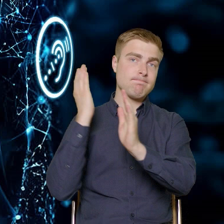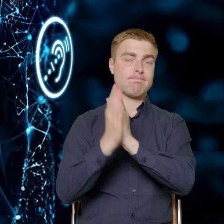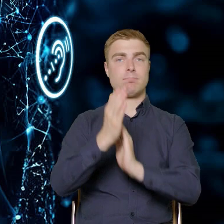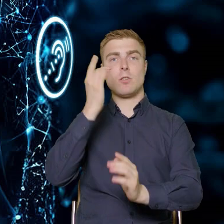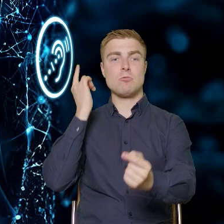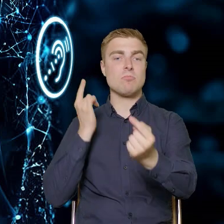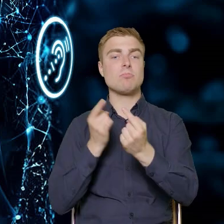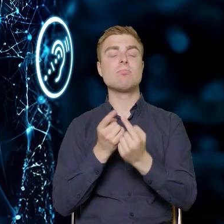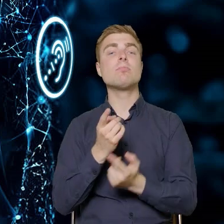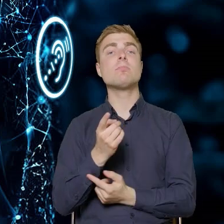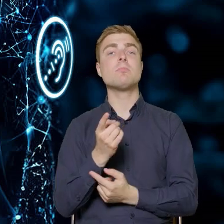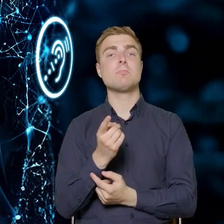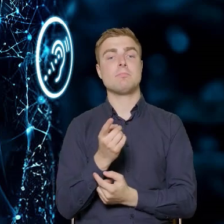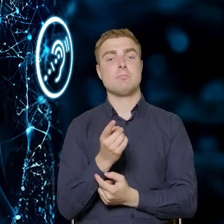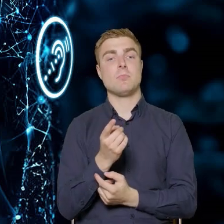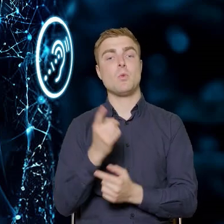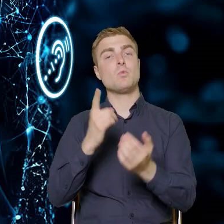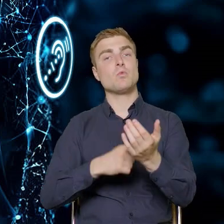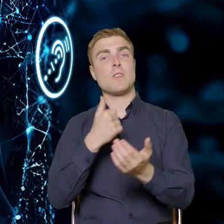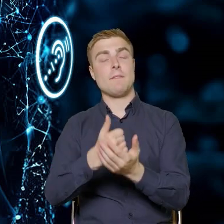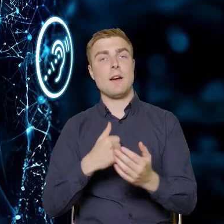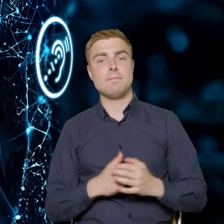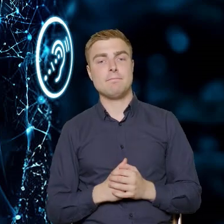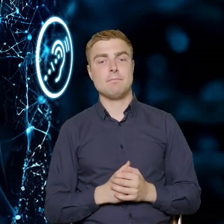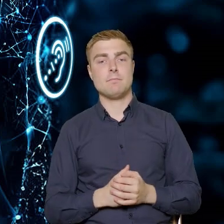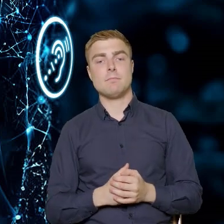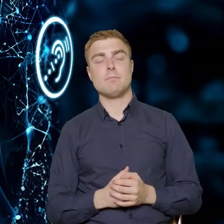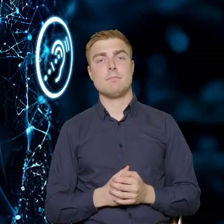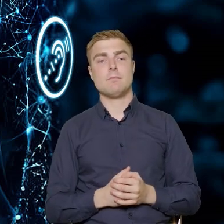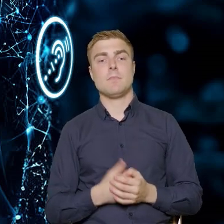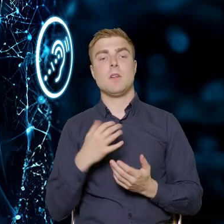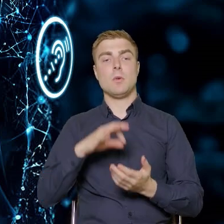wejściu w życie ustawy, która transponuje dyrektywę na nasze